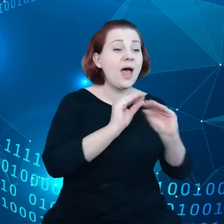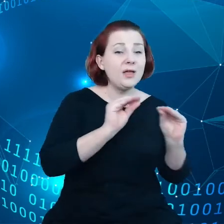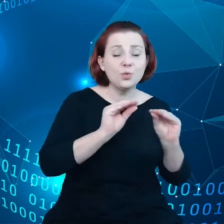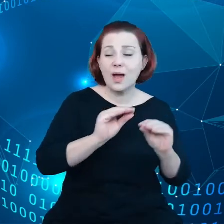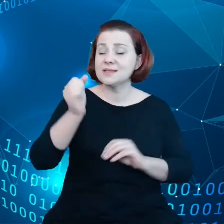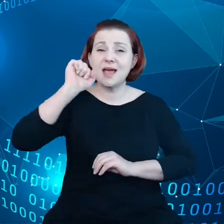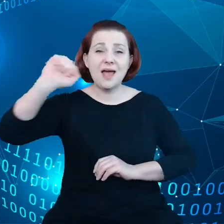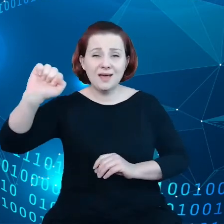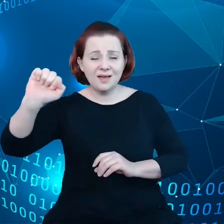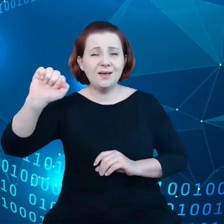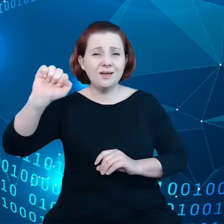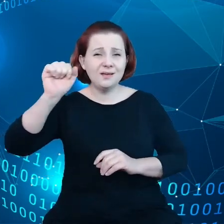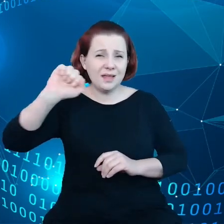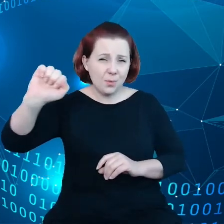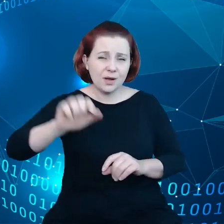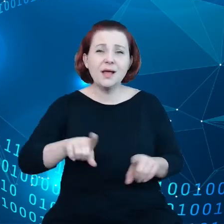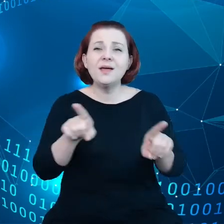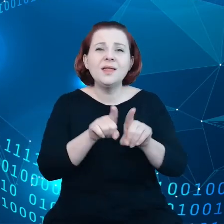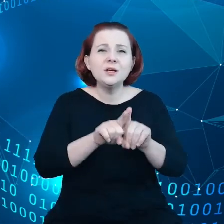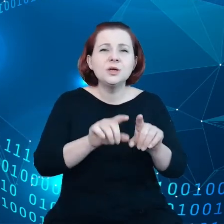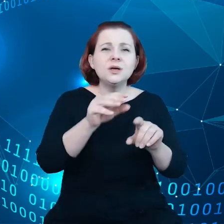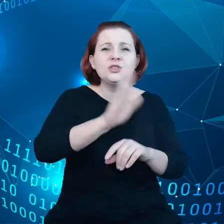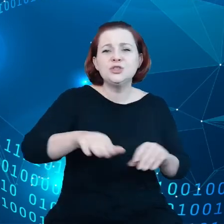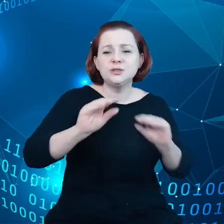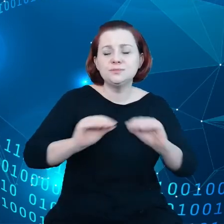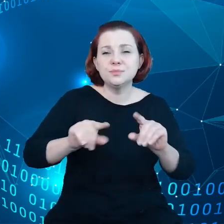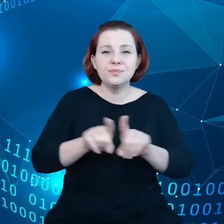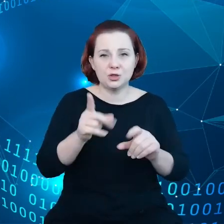upodmiotowienie, jak również dostęp do usług cyfrowych.